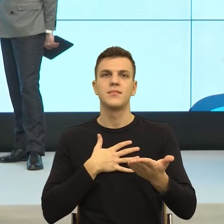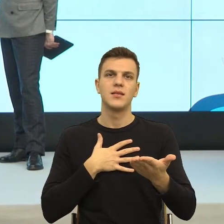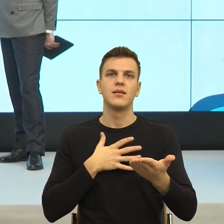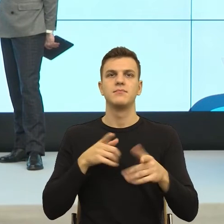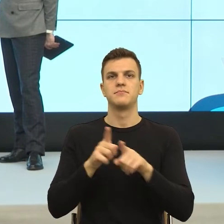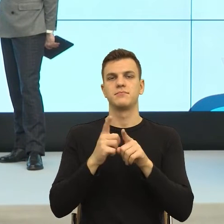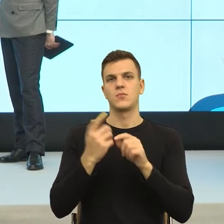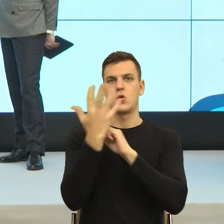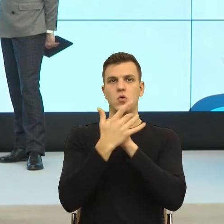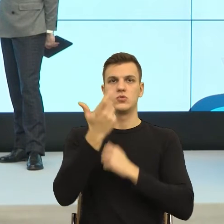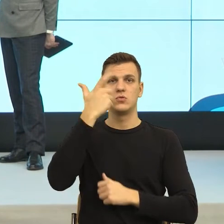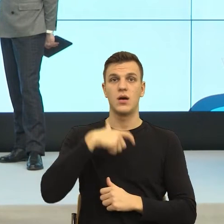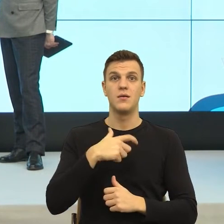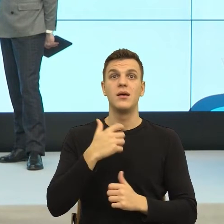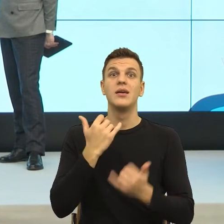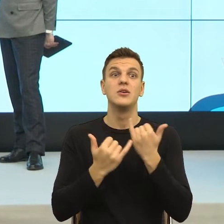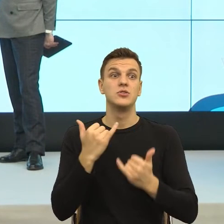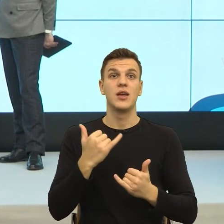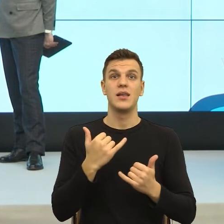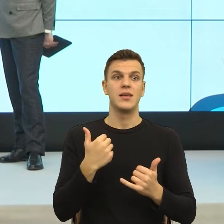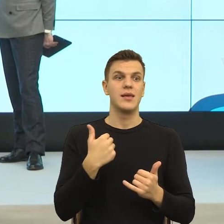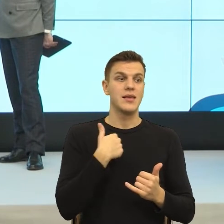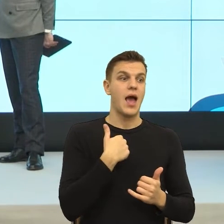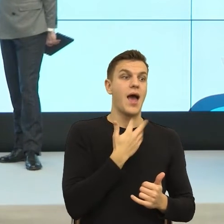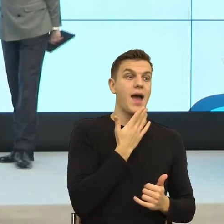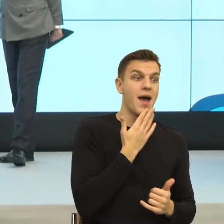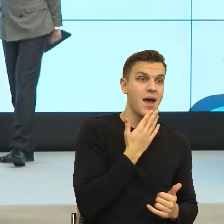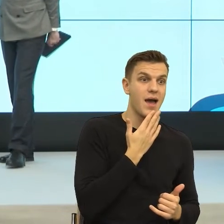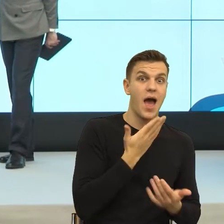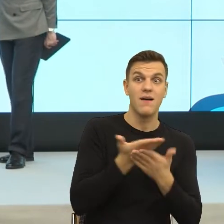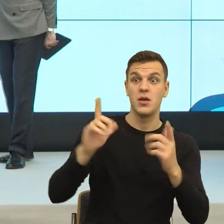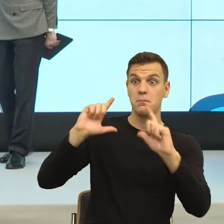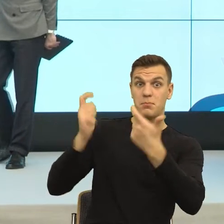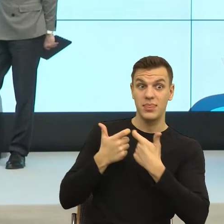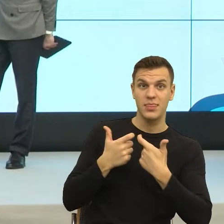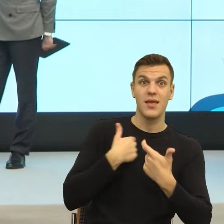tracę twarz, to to jest manipulacja. Jeżeli odkrycie mojej intencji sprawia, że my możemy być bliżej, to to jest komunikacja.